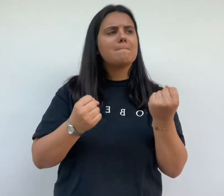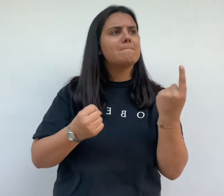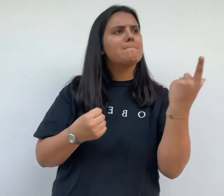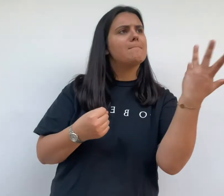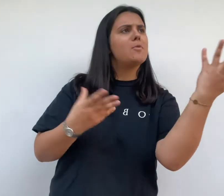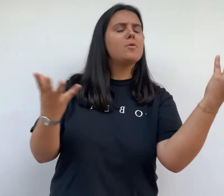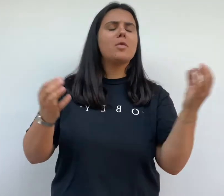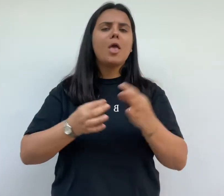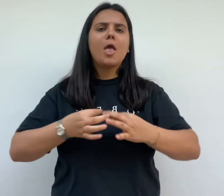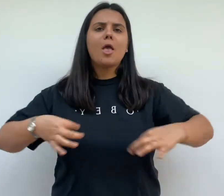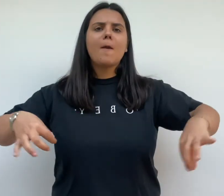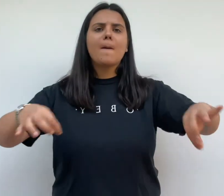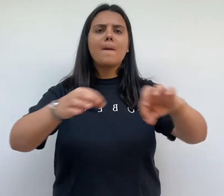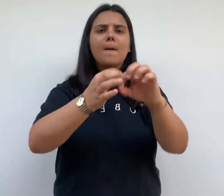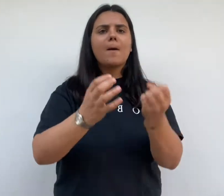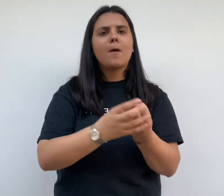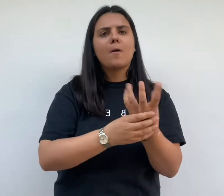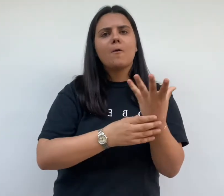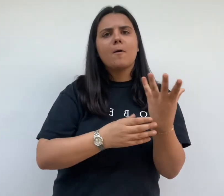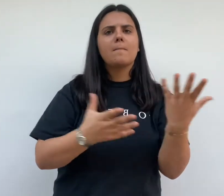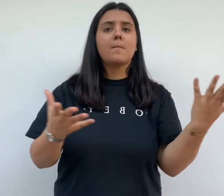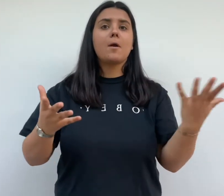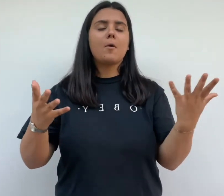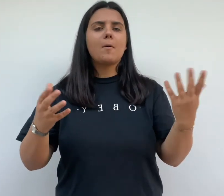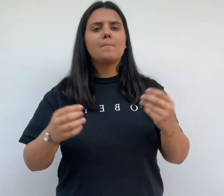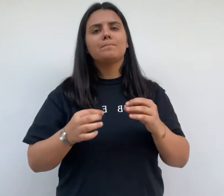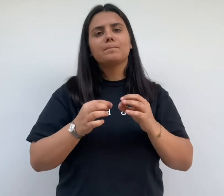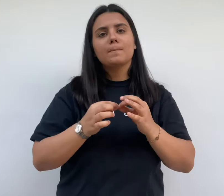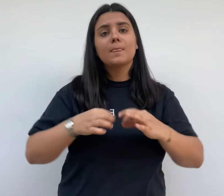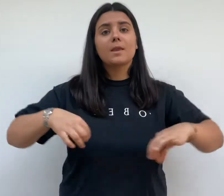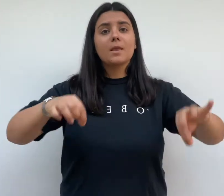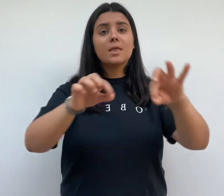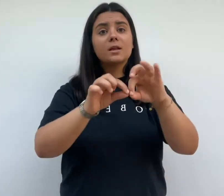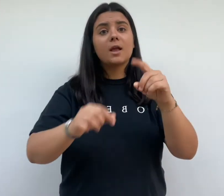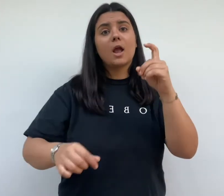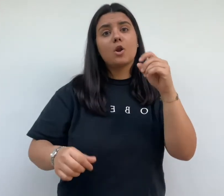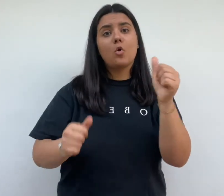pièces apparaissent par exemple la salle d'eau avec toilettes et douches